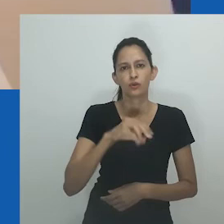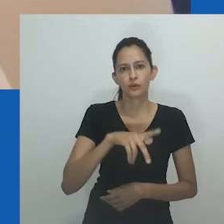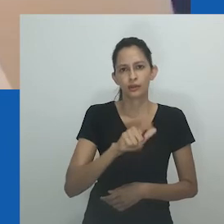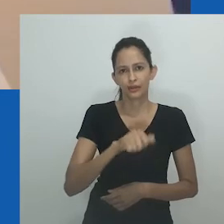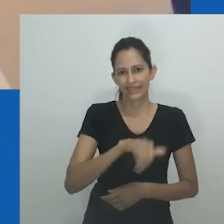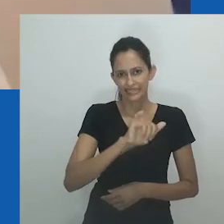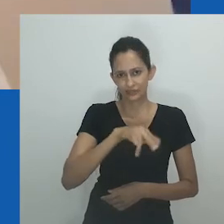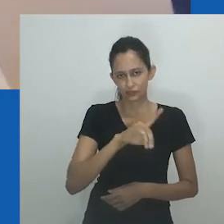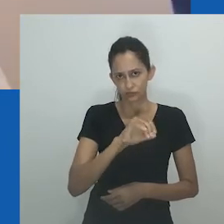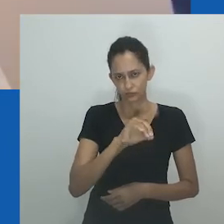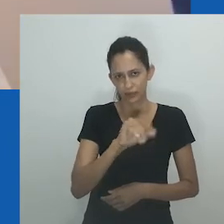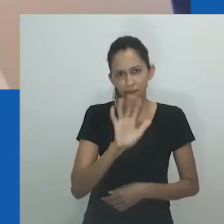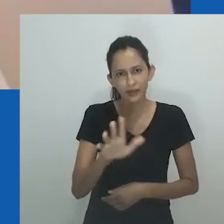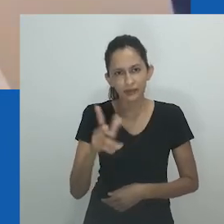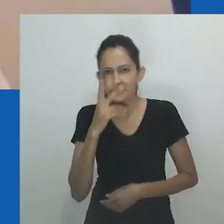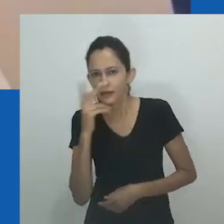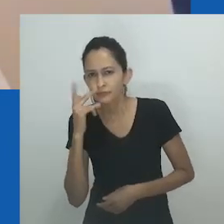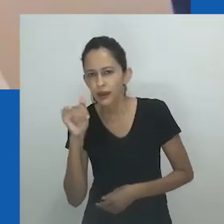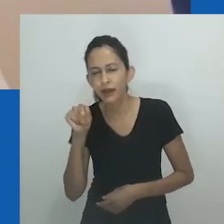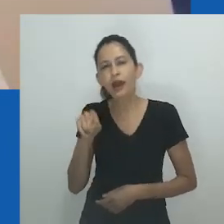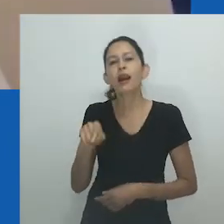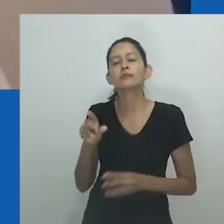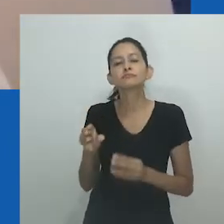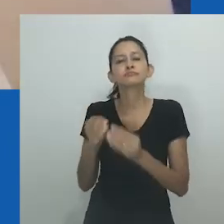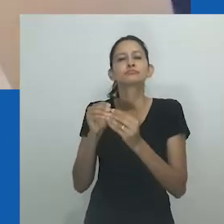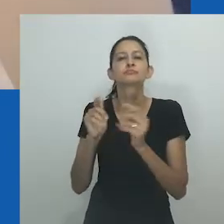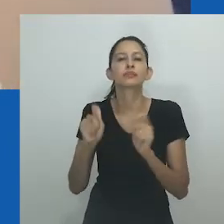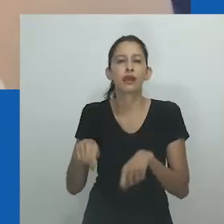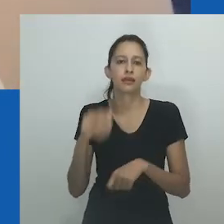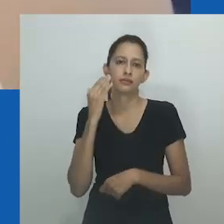eram masculinas e destemidas - pessoas muito fortes que gostavam de usar macacões...”